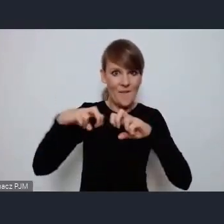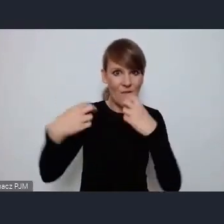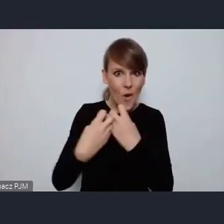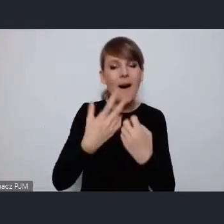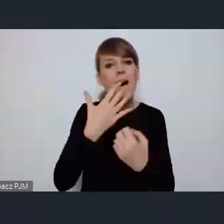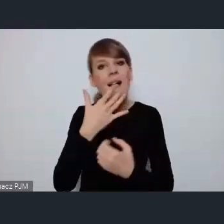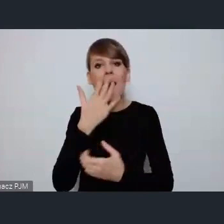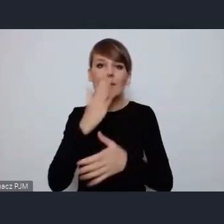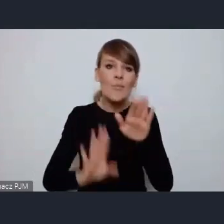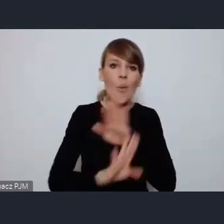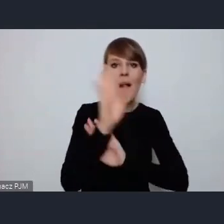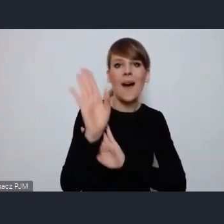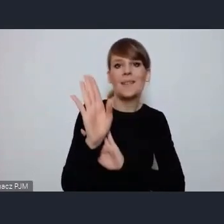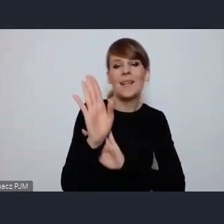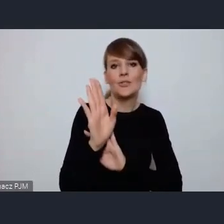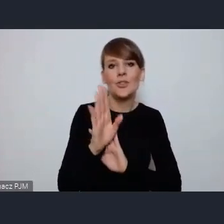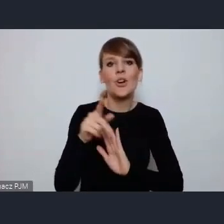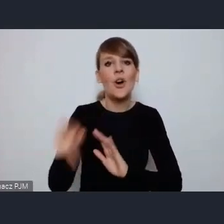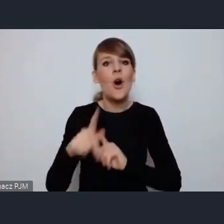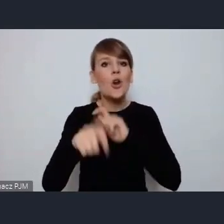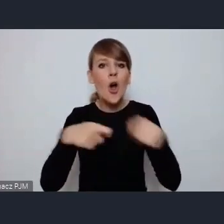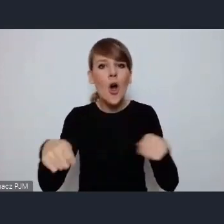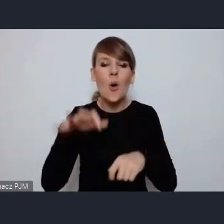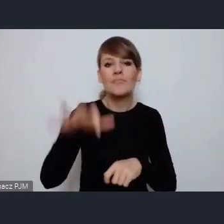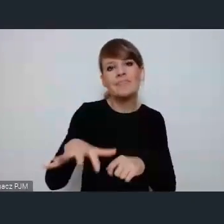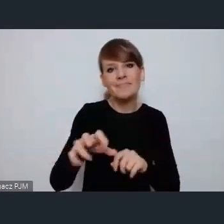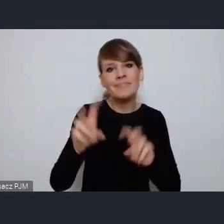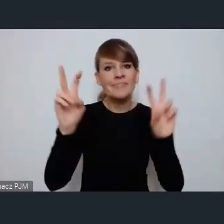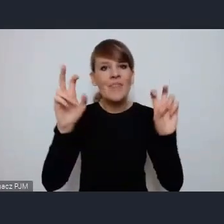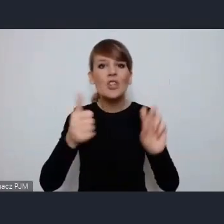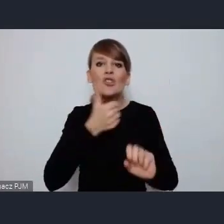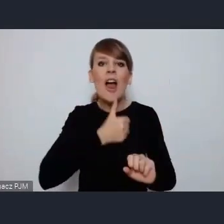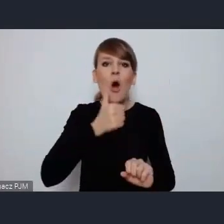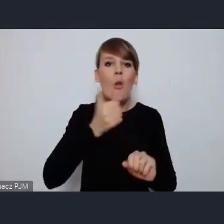takimi rozwiązaniami z zakresu zielonej przyszłości miast.